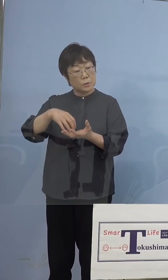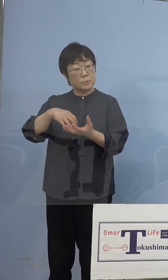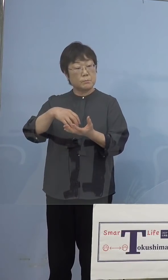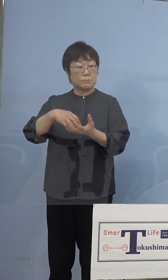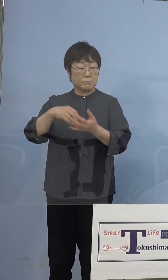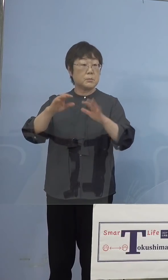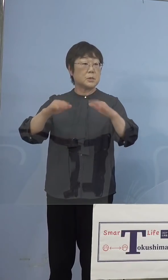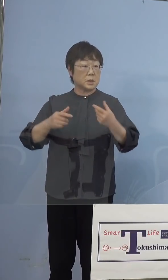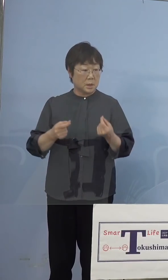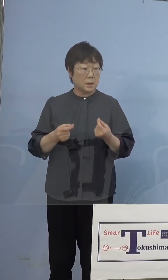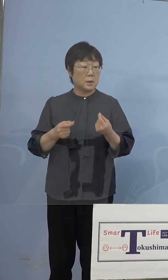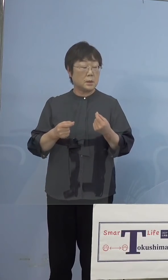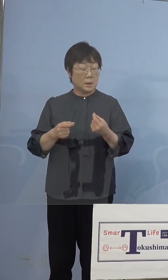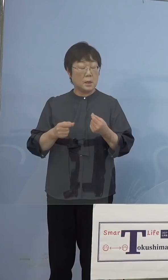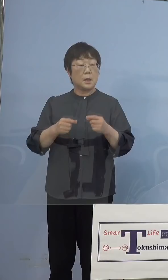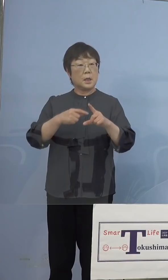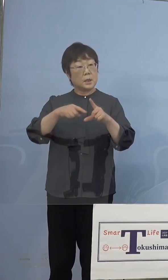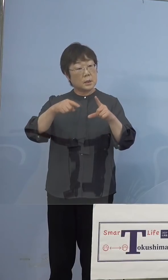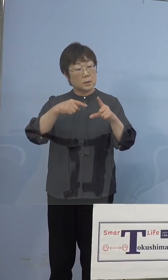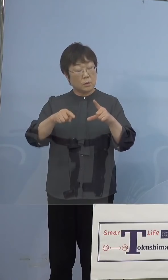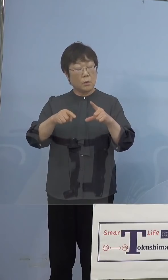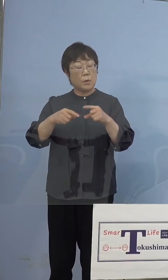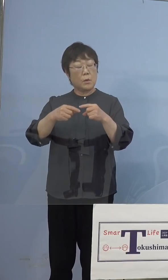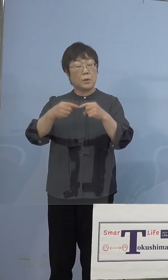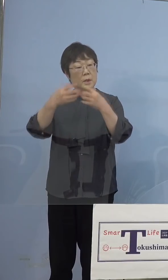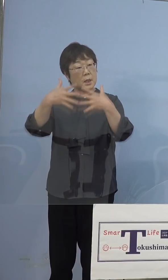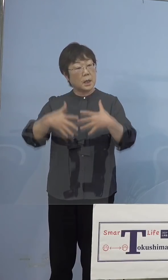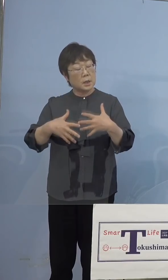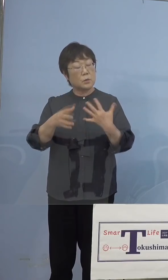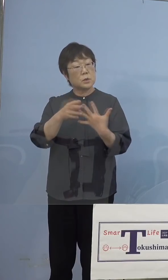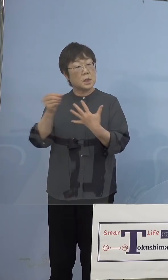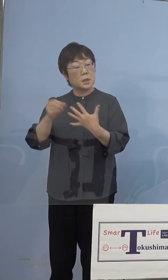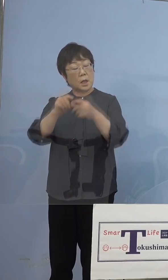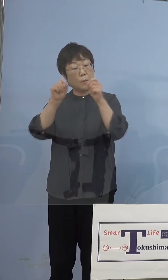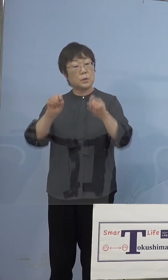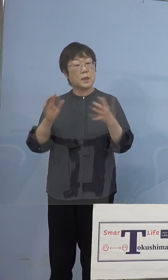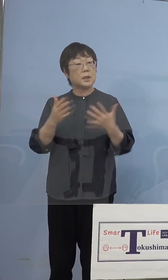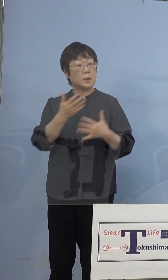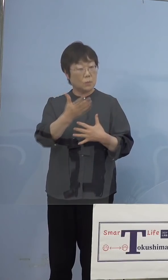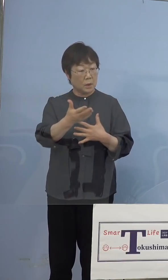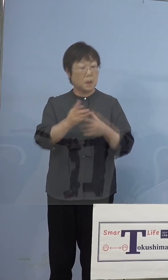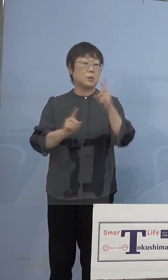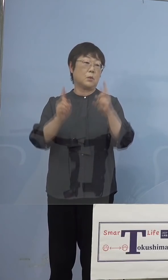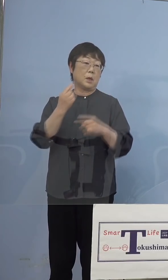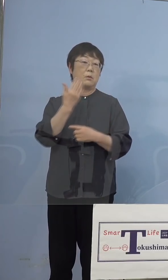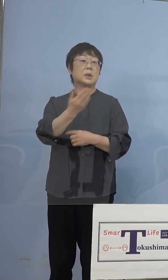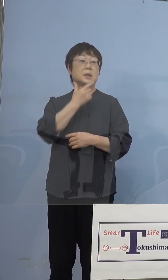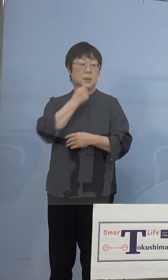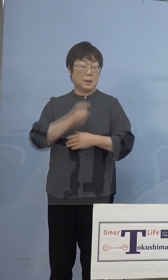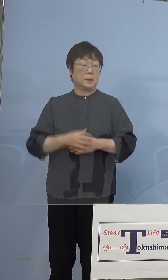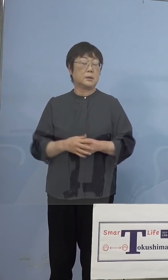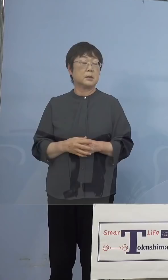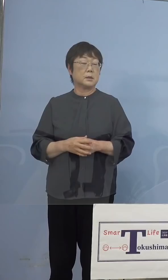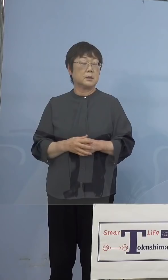例えば機種の選定であるとか そういう点で問題はなかったというのを お聞きしたいのですけれども